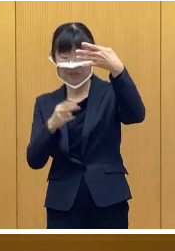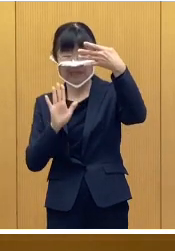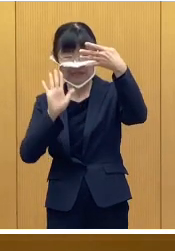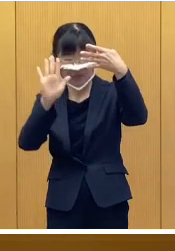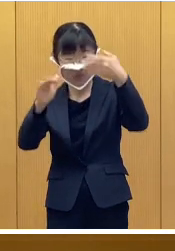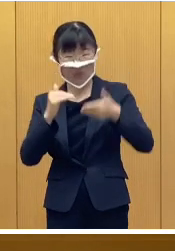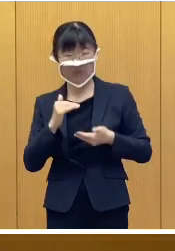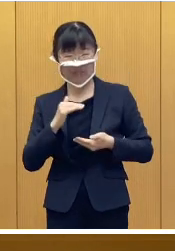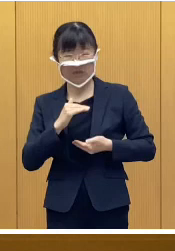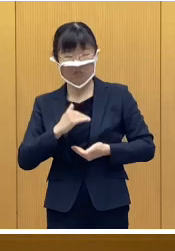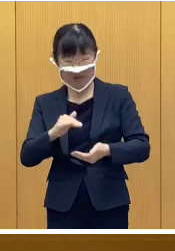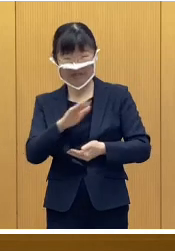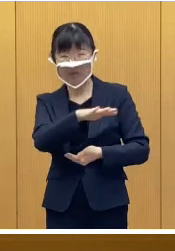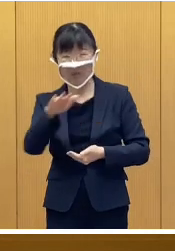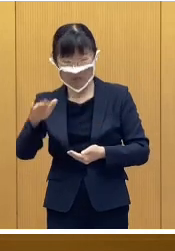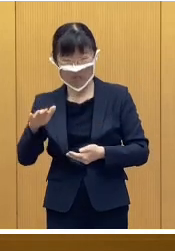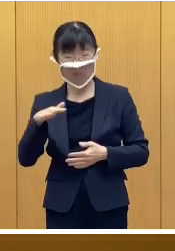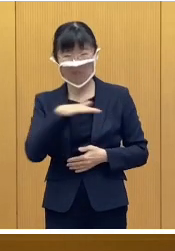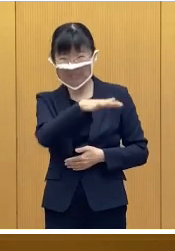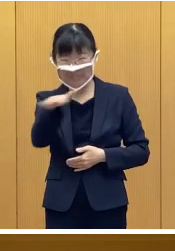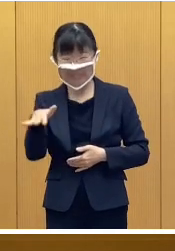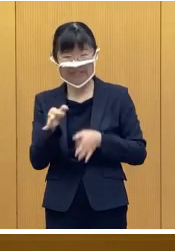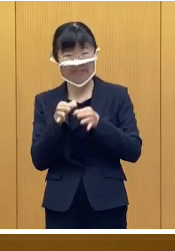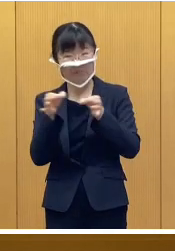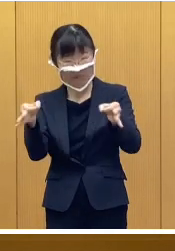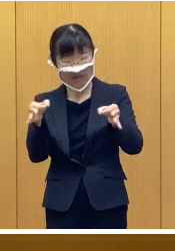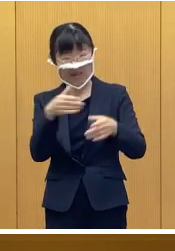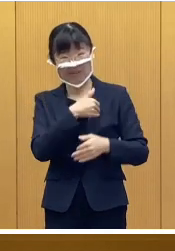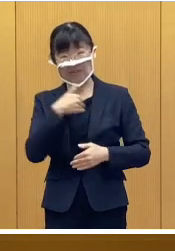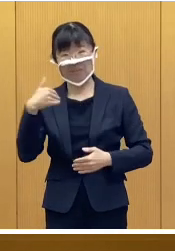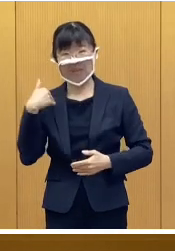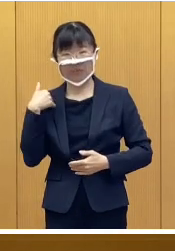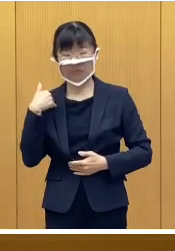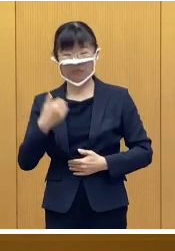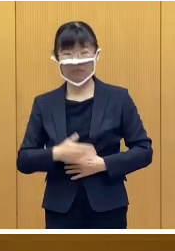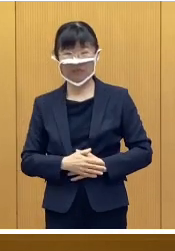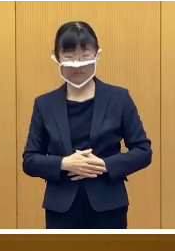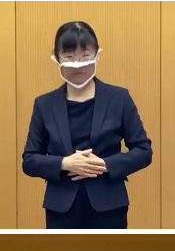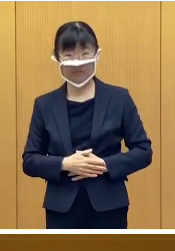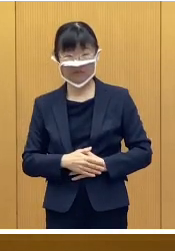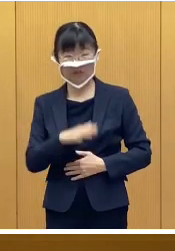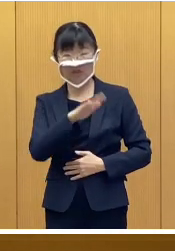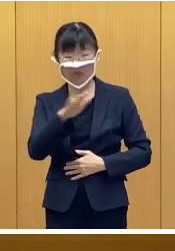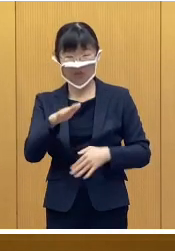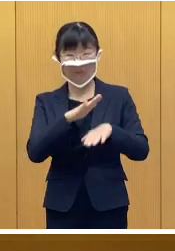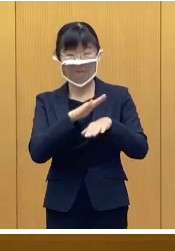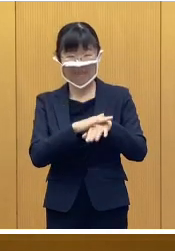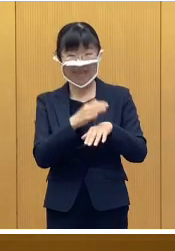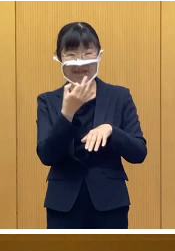全ての児童が対象ということになります 児童手当などを受給する世帯は